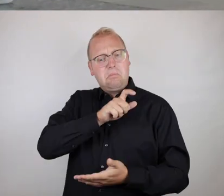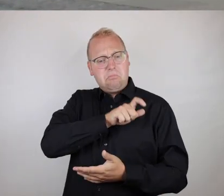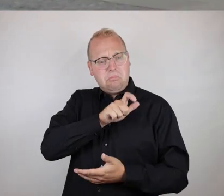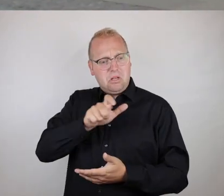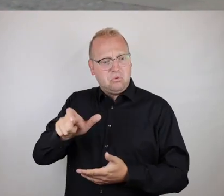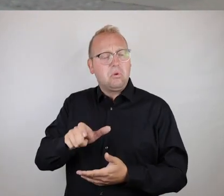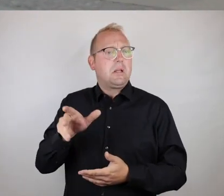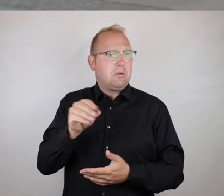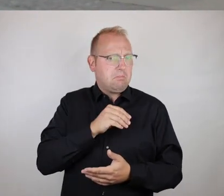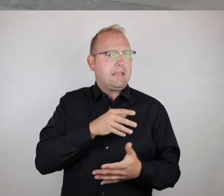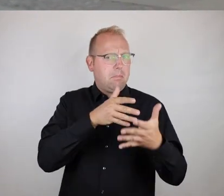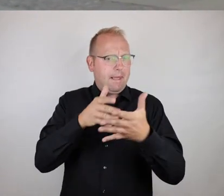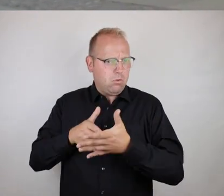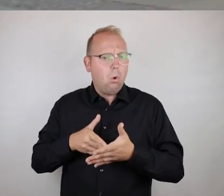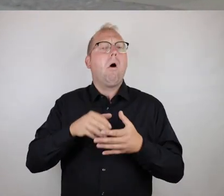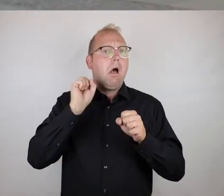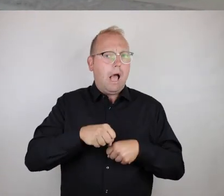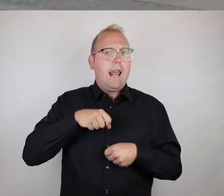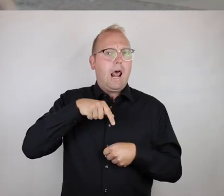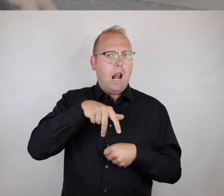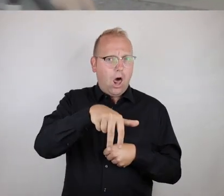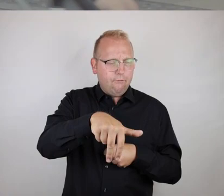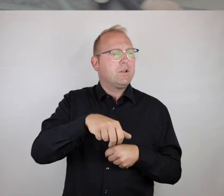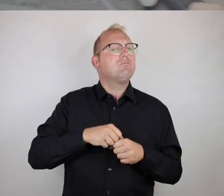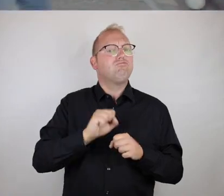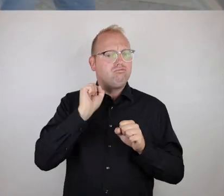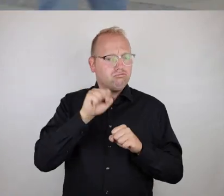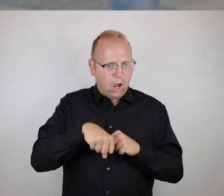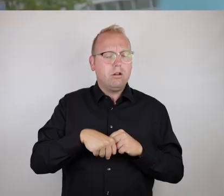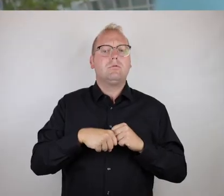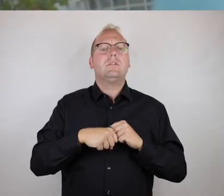d.h. also für Menschen mit Handicap, die allerdings laufen,